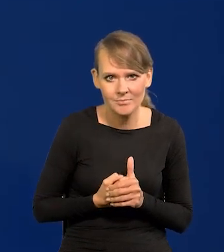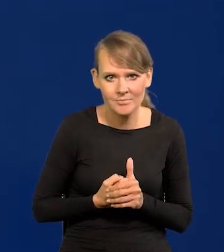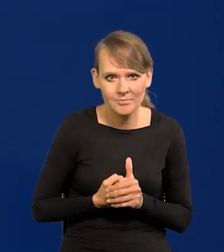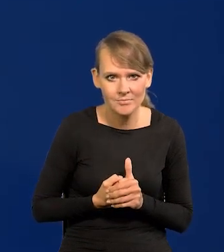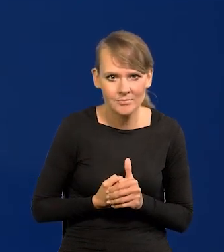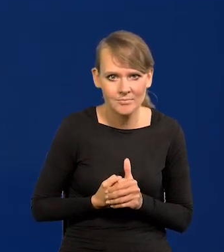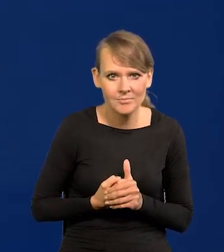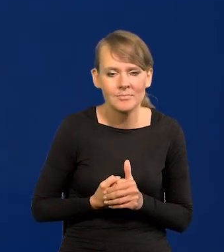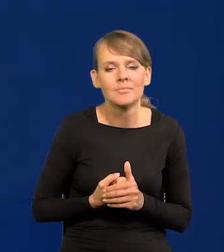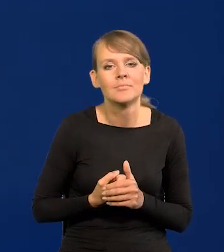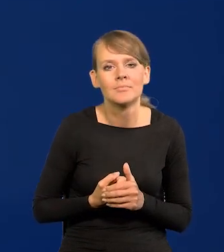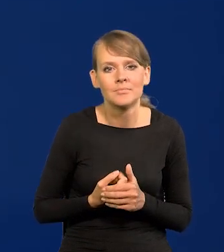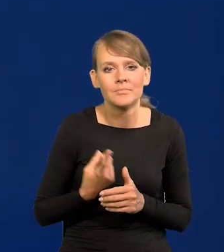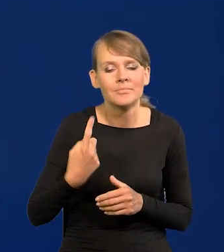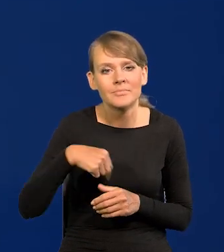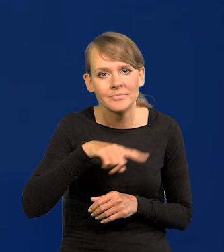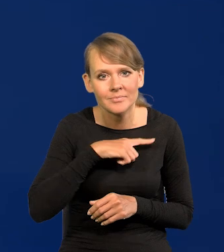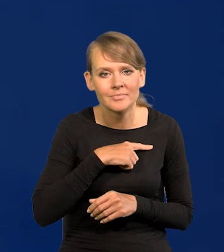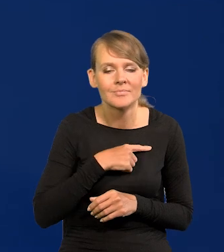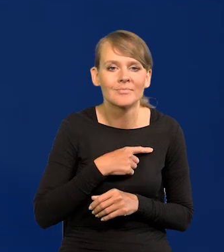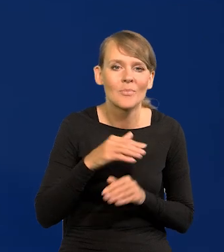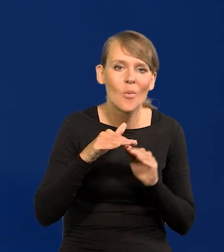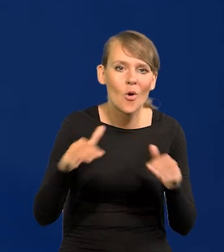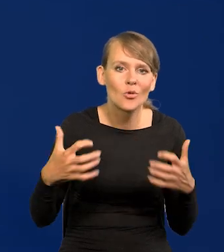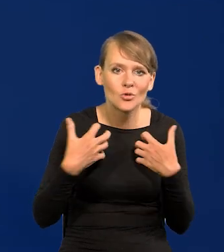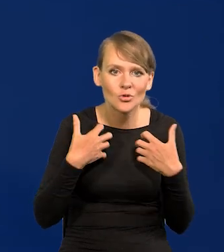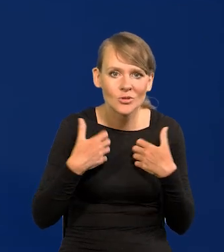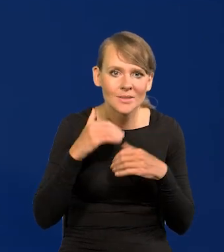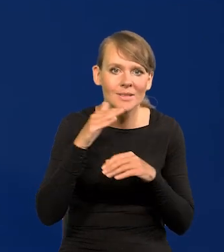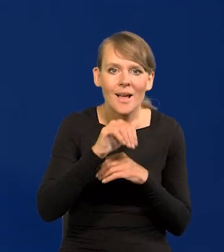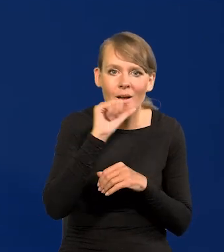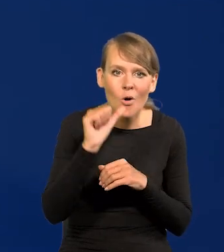nasze gonienie poziomu życia zachodniej Europy trwa.